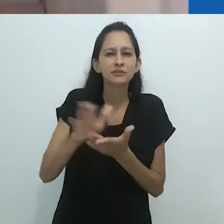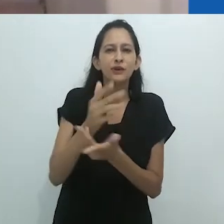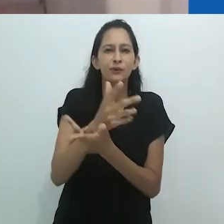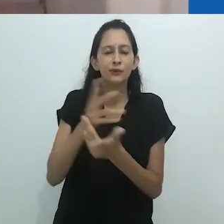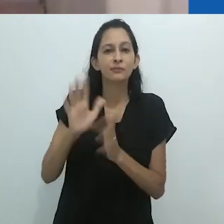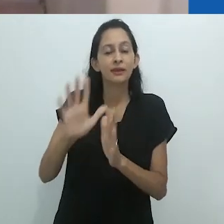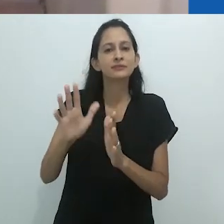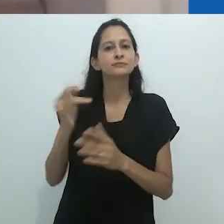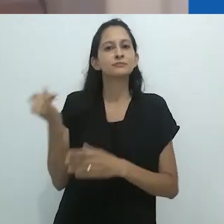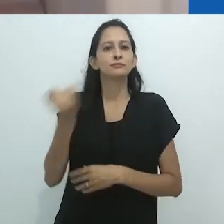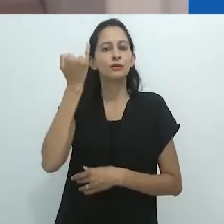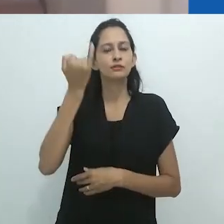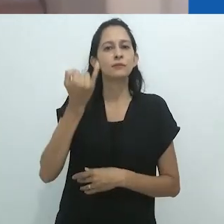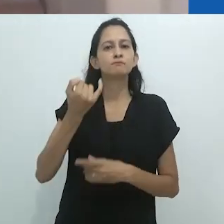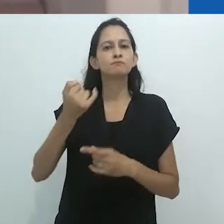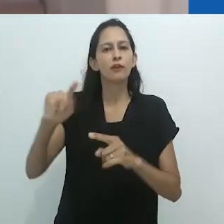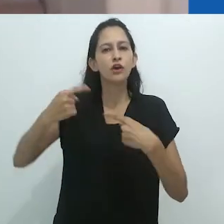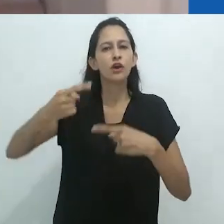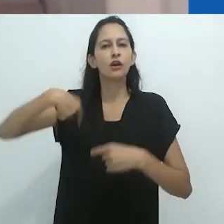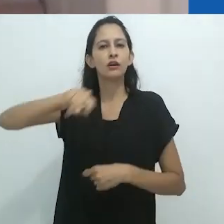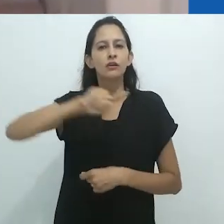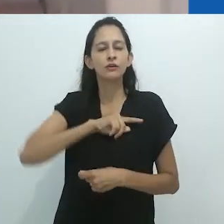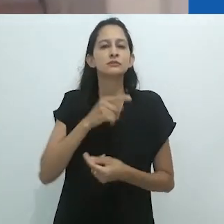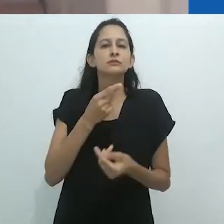e a experimentação com outras formas de linguagens,